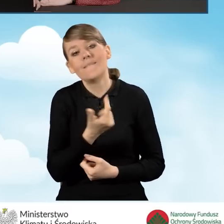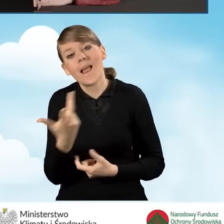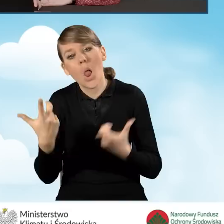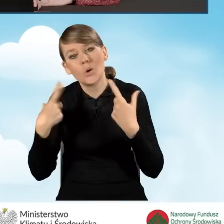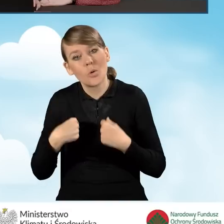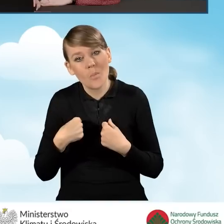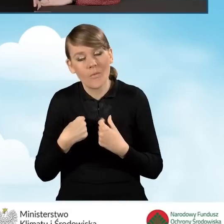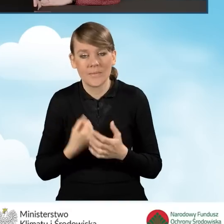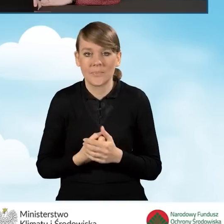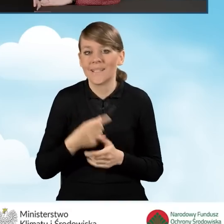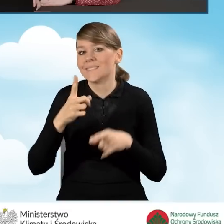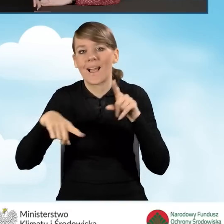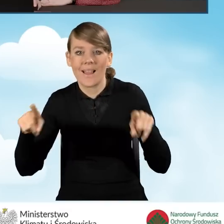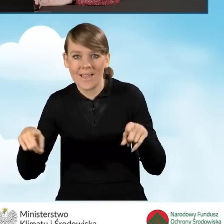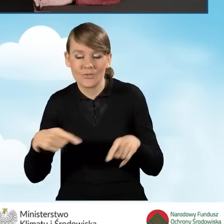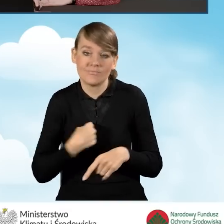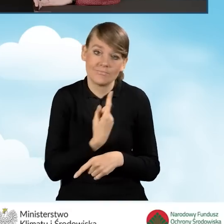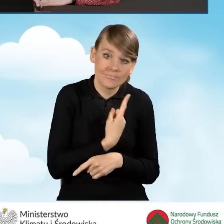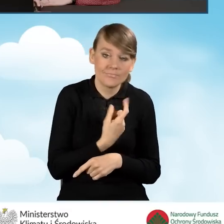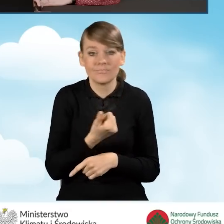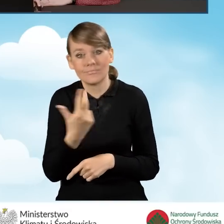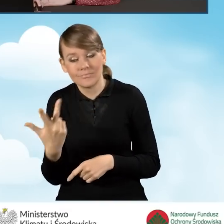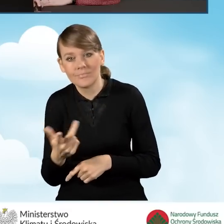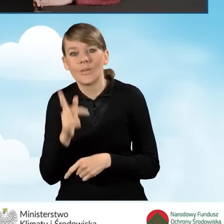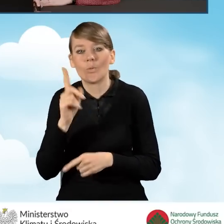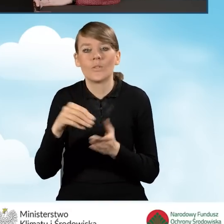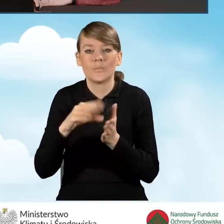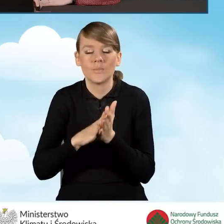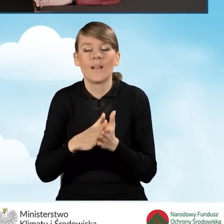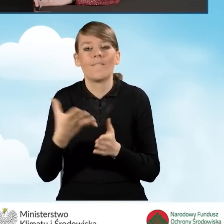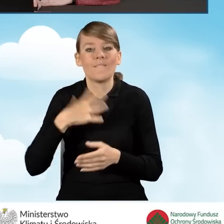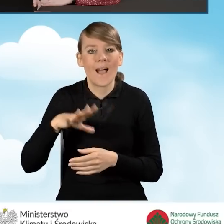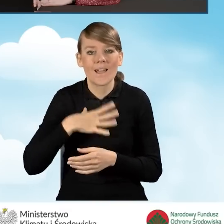jakie gospodarstwo prowadzimy, wpisujemy również wartość przeciętnego miesięcznego dochodu.